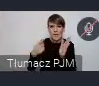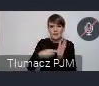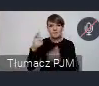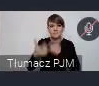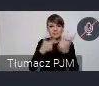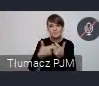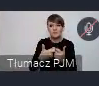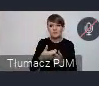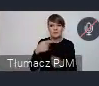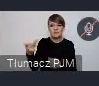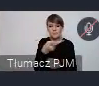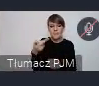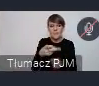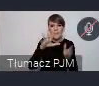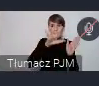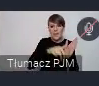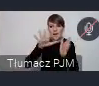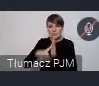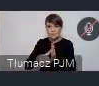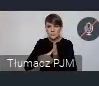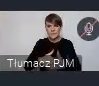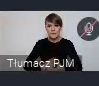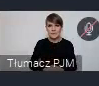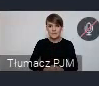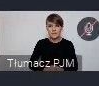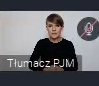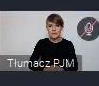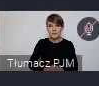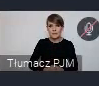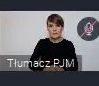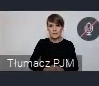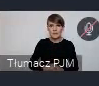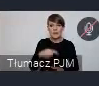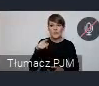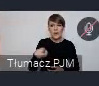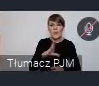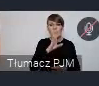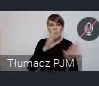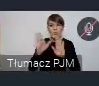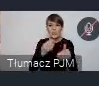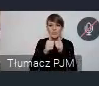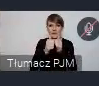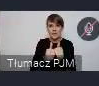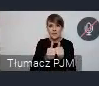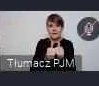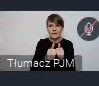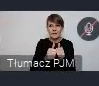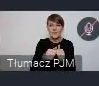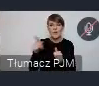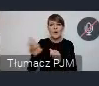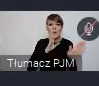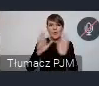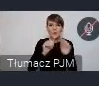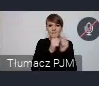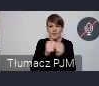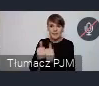tripletach miast, które podobne zadania realizują.